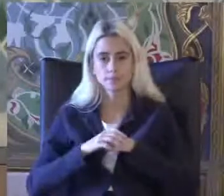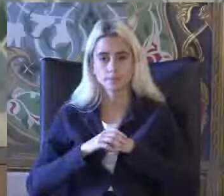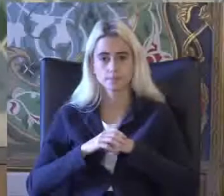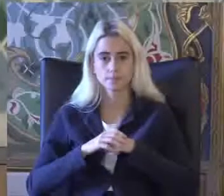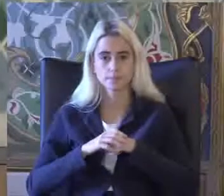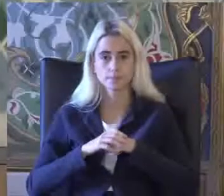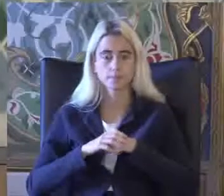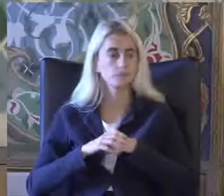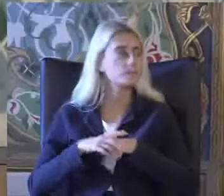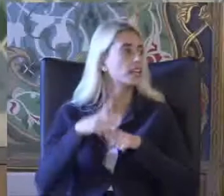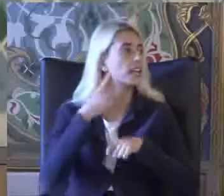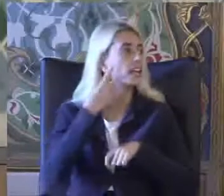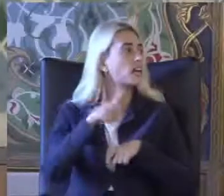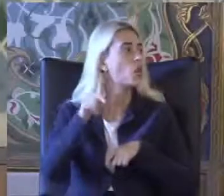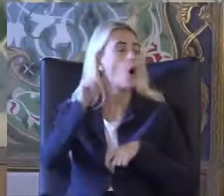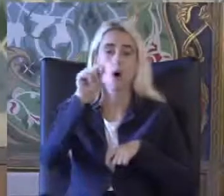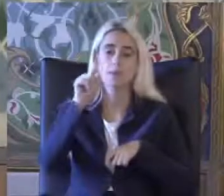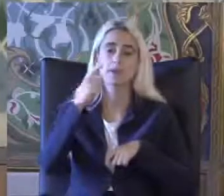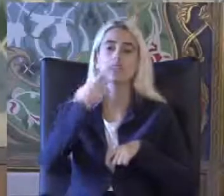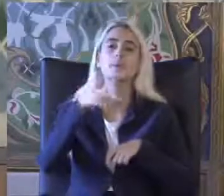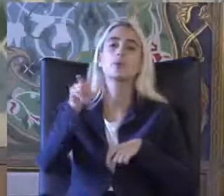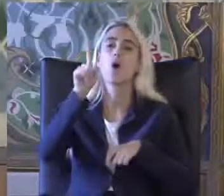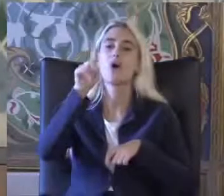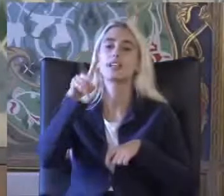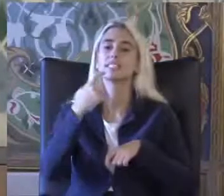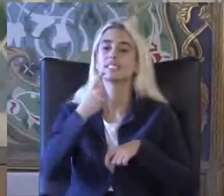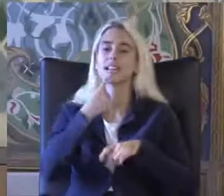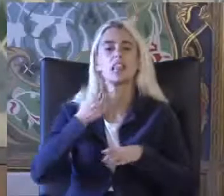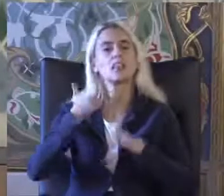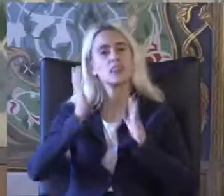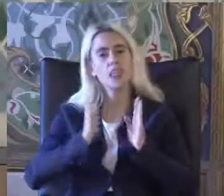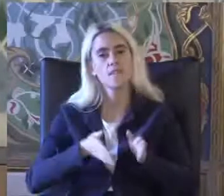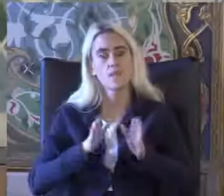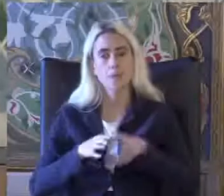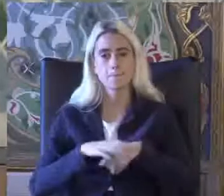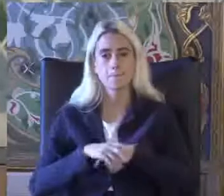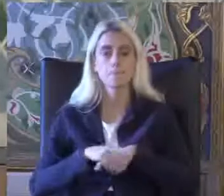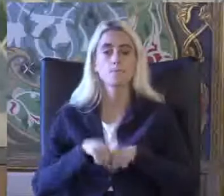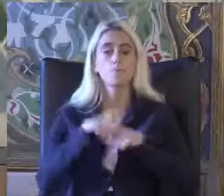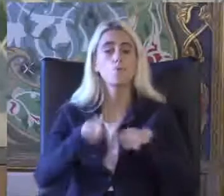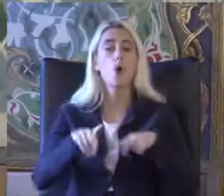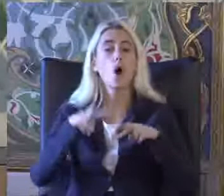2011 ve 2012 yılından sonra devam etti Ve bu araştırmada